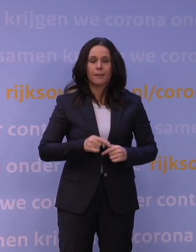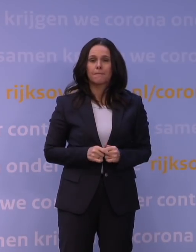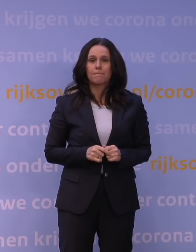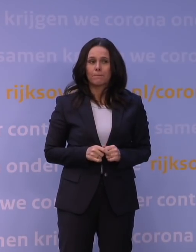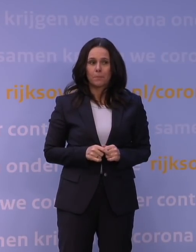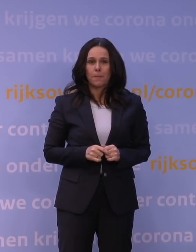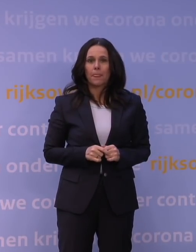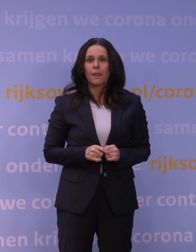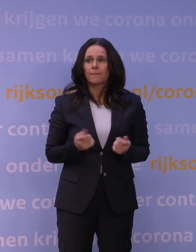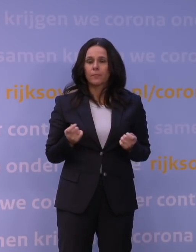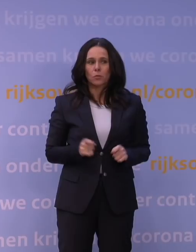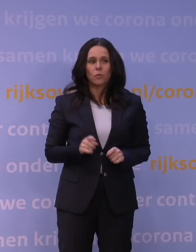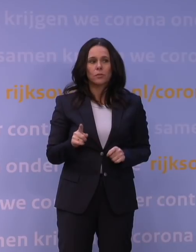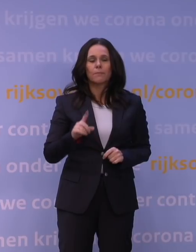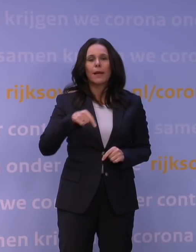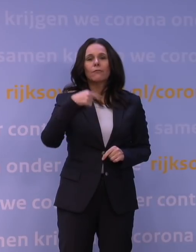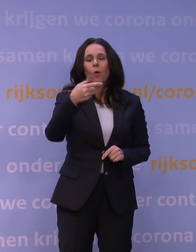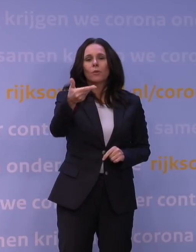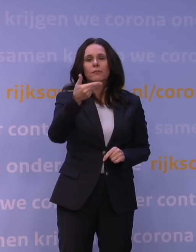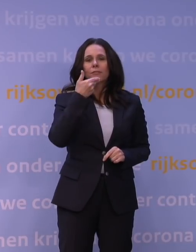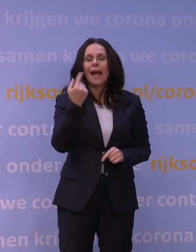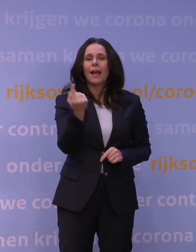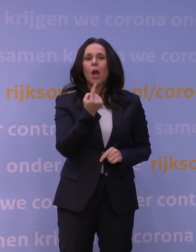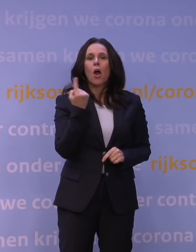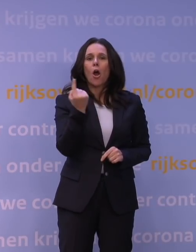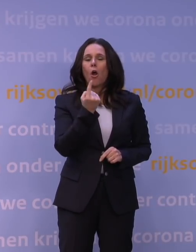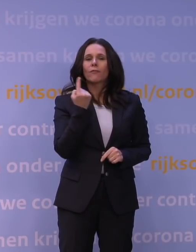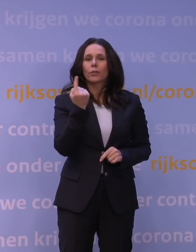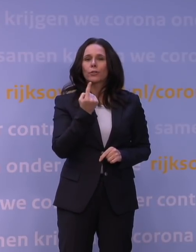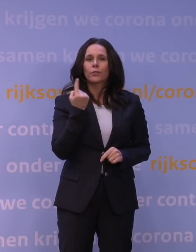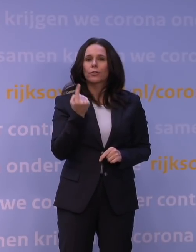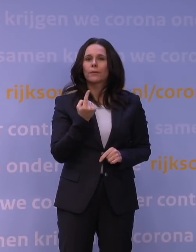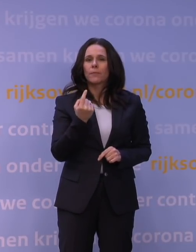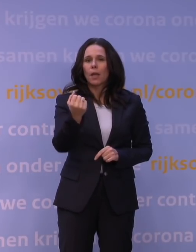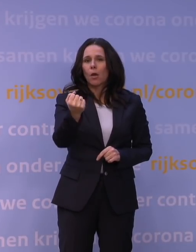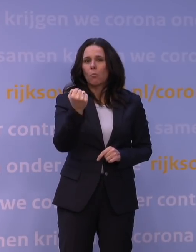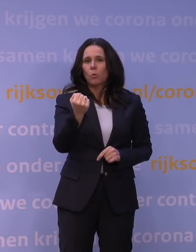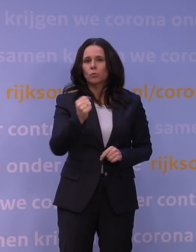M'n volgende vraag gaat over de boostercampagne.